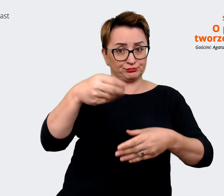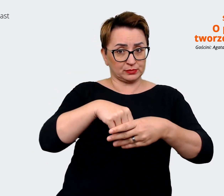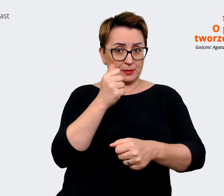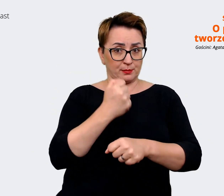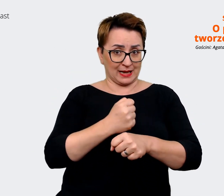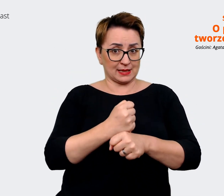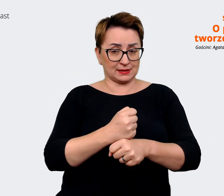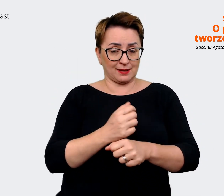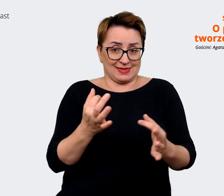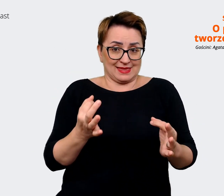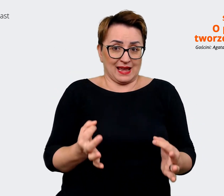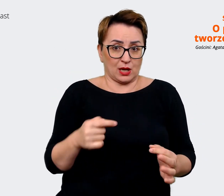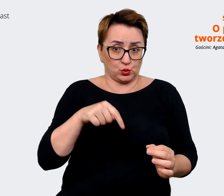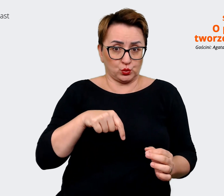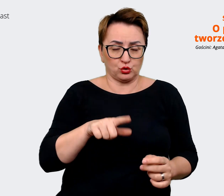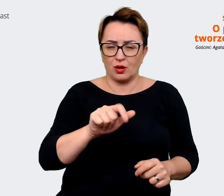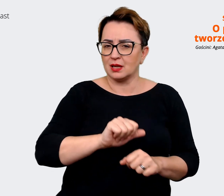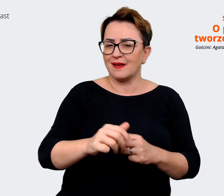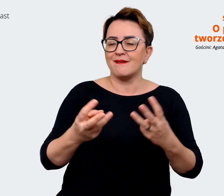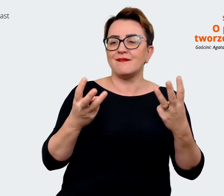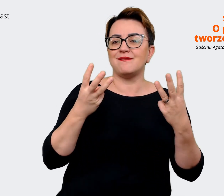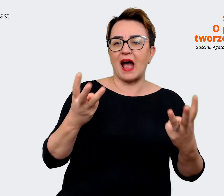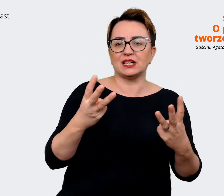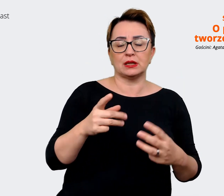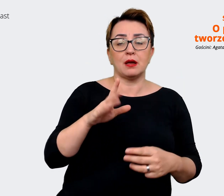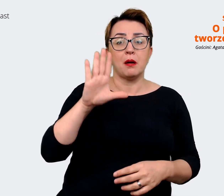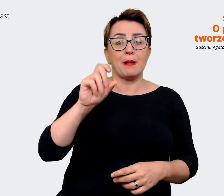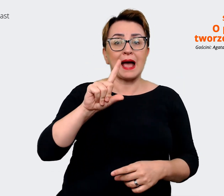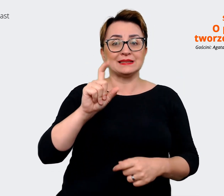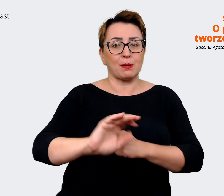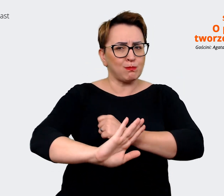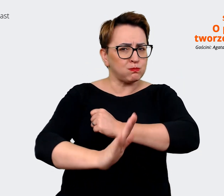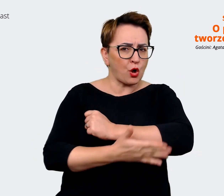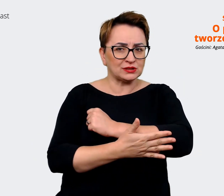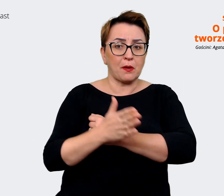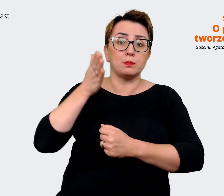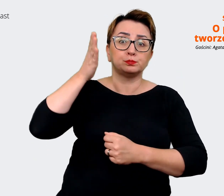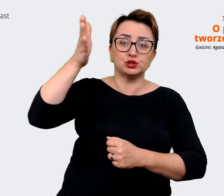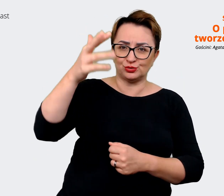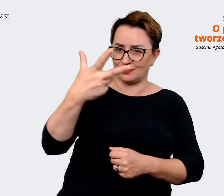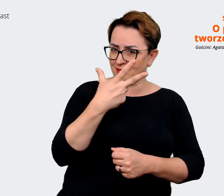że ta baza jest nie jest z przyszłości, tylko jest z teraźniejszości. Więc to była ta część